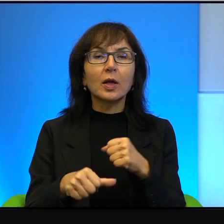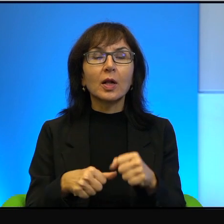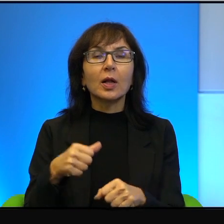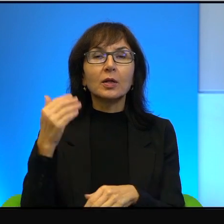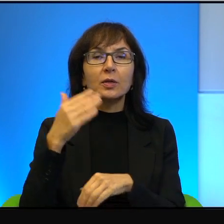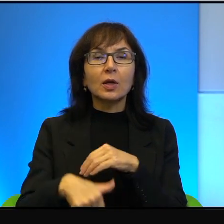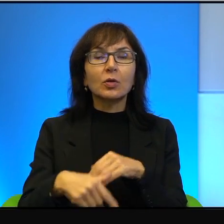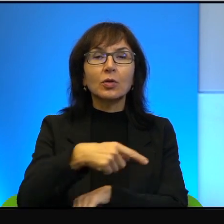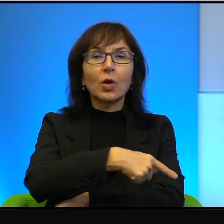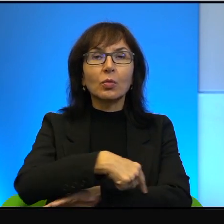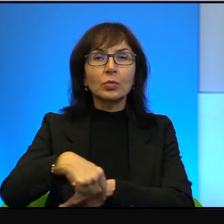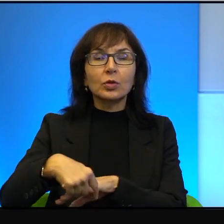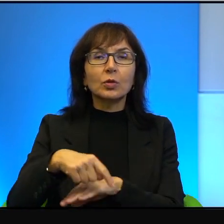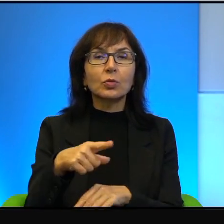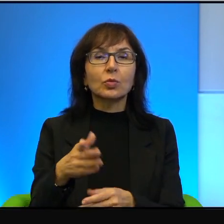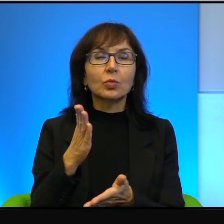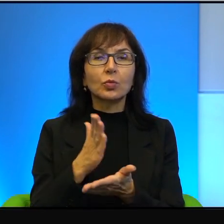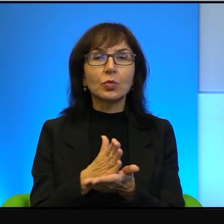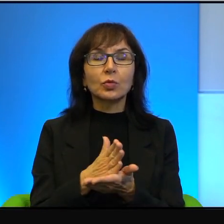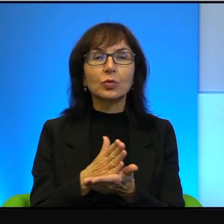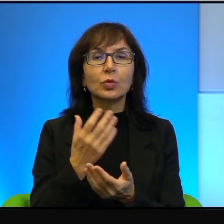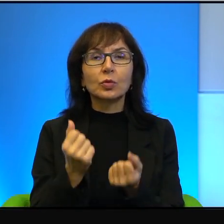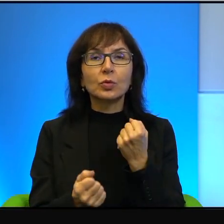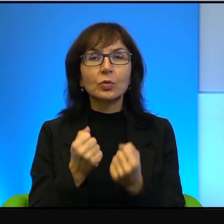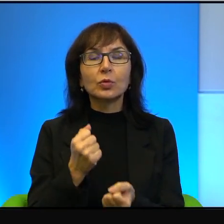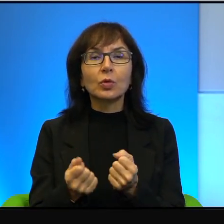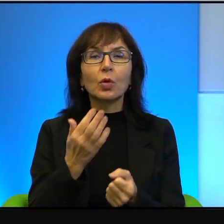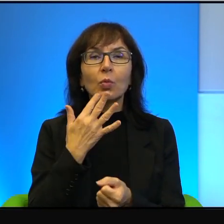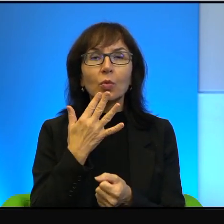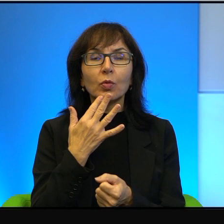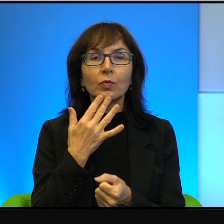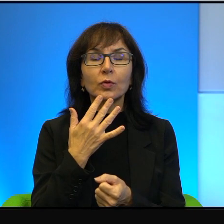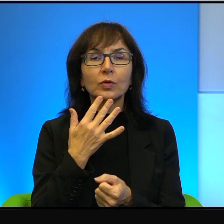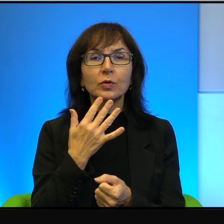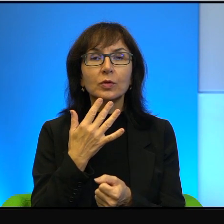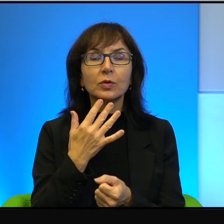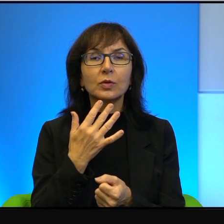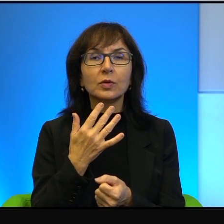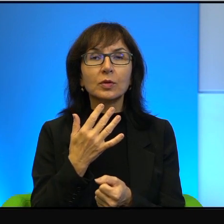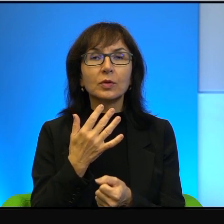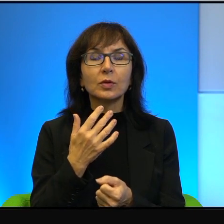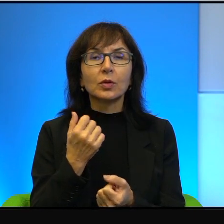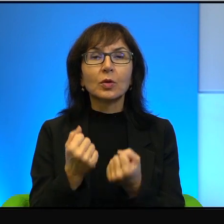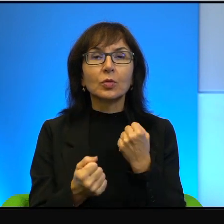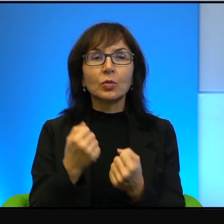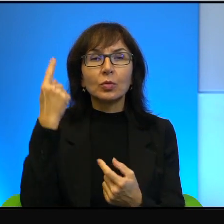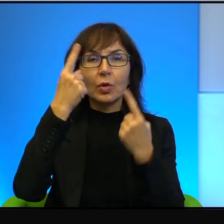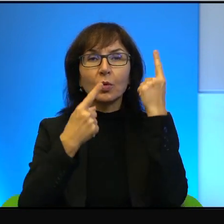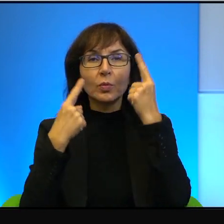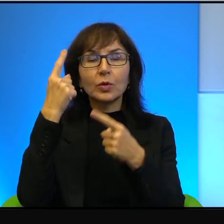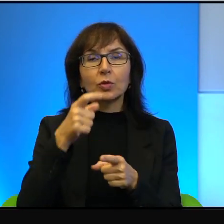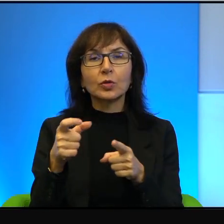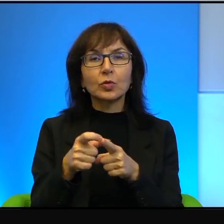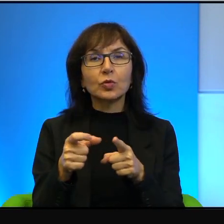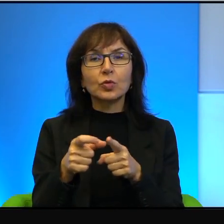No to już, to trudno tutaj mówić nawet o, trudno myśleć, że słowo okupacja tutaj